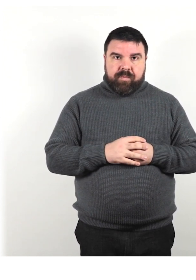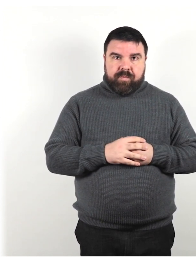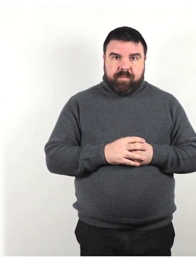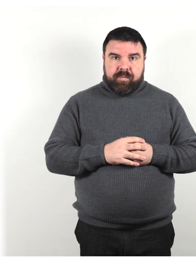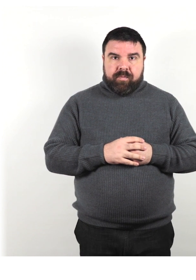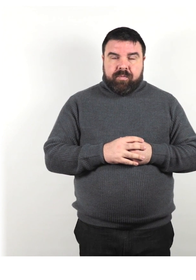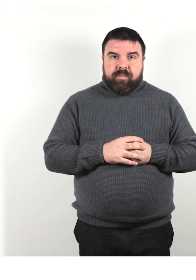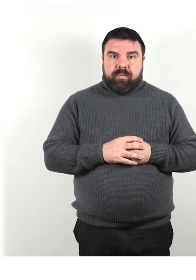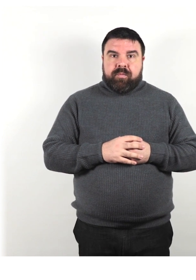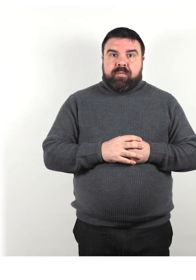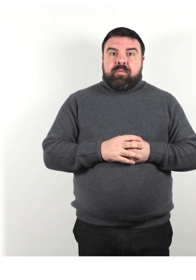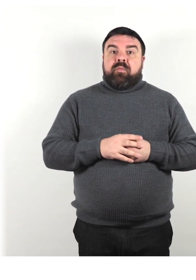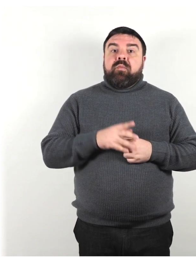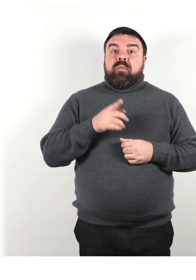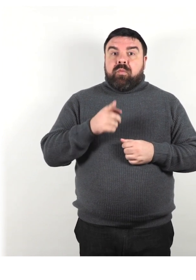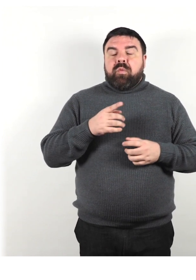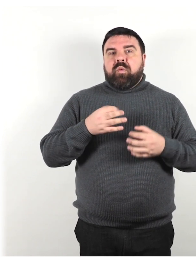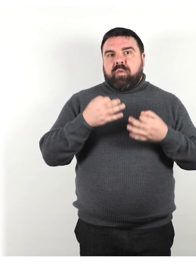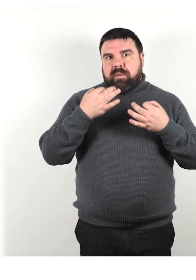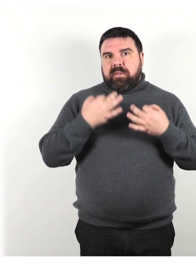Assicurati che la persona capisca il tuo messaggio.